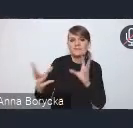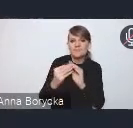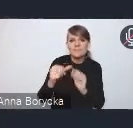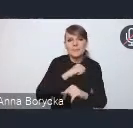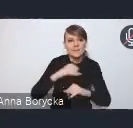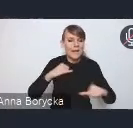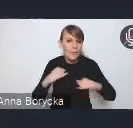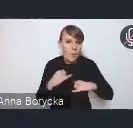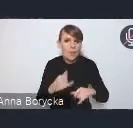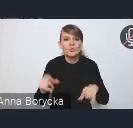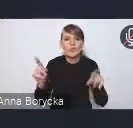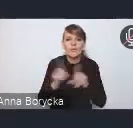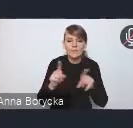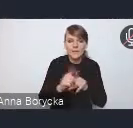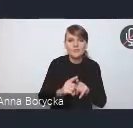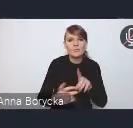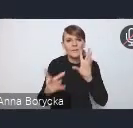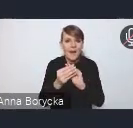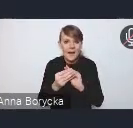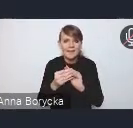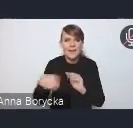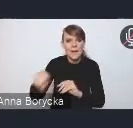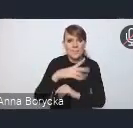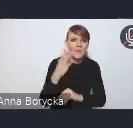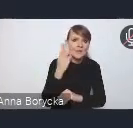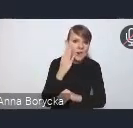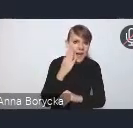ale także w partnerstwie z mieszkańcami i przedsiębiorcami